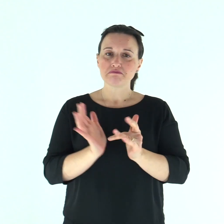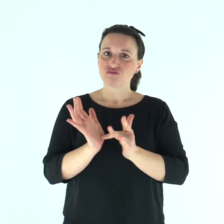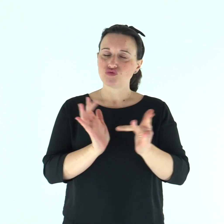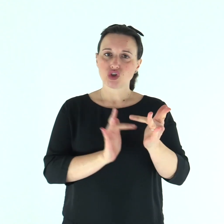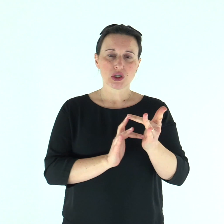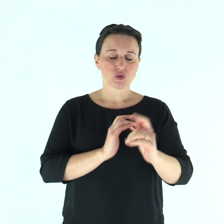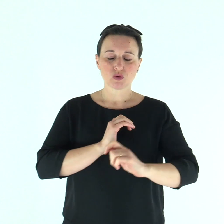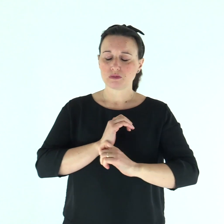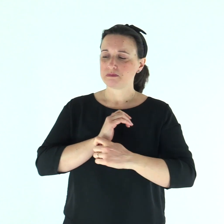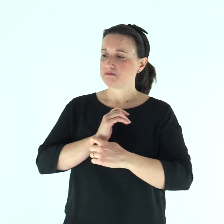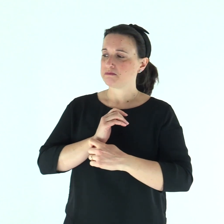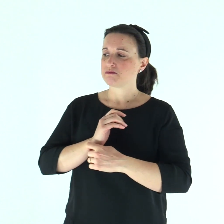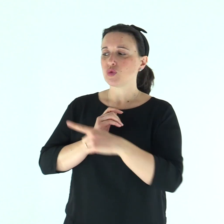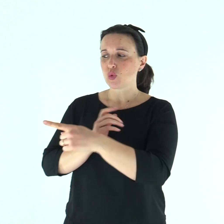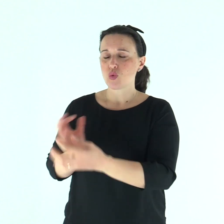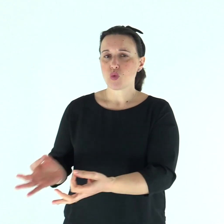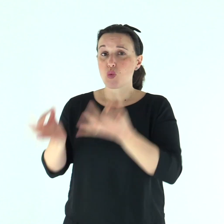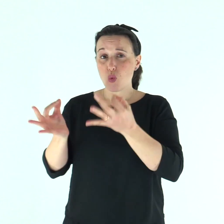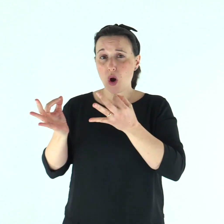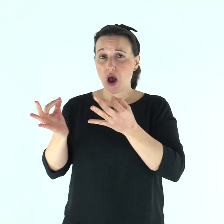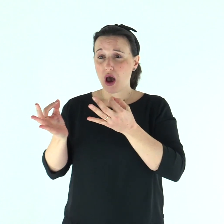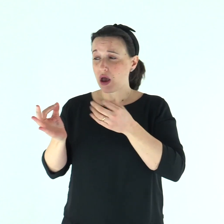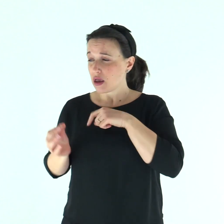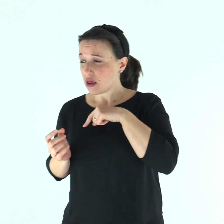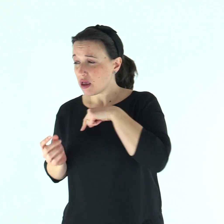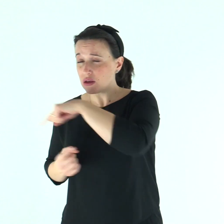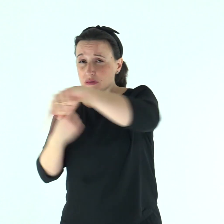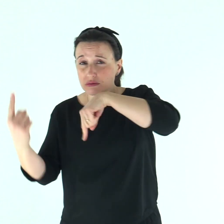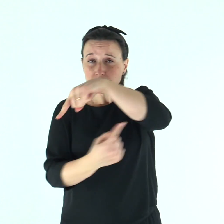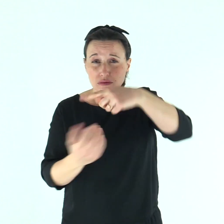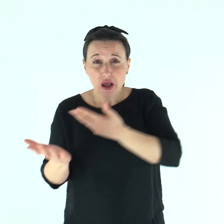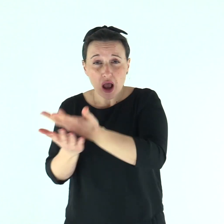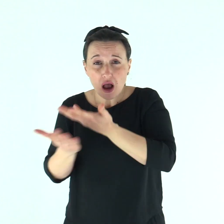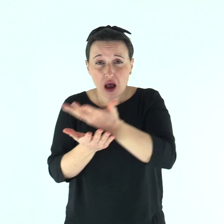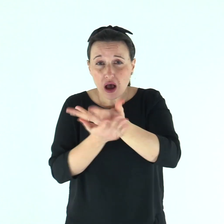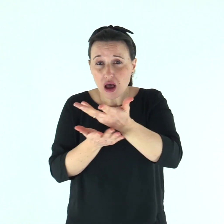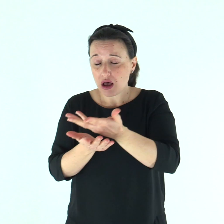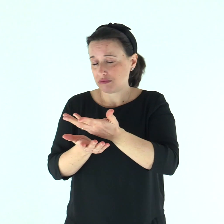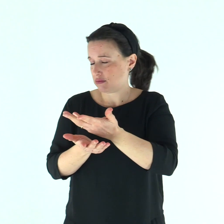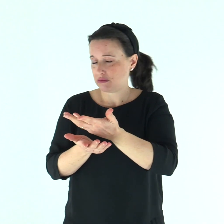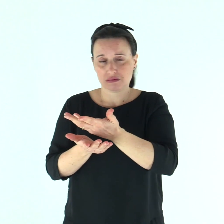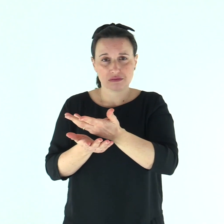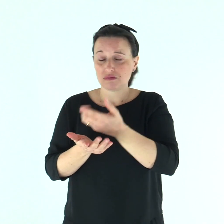E, ammonendolo severamente, lo cacciò via subito e gli disse: «Guarda di non dire niente a nessuno;